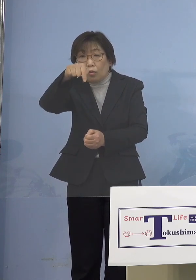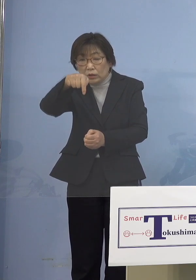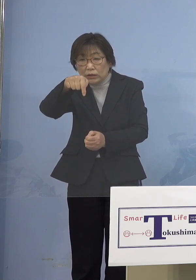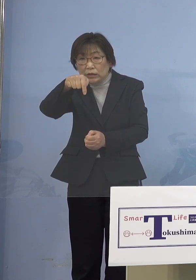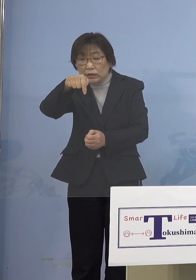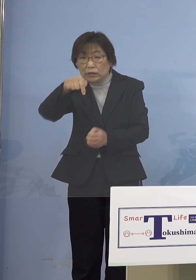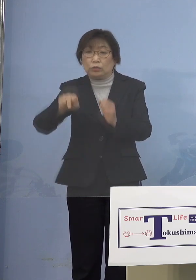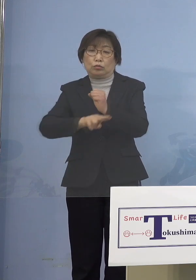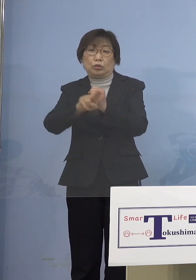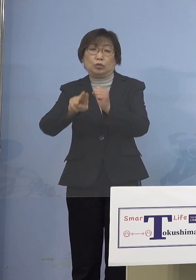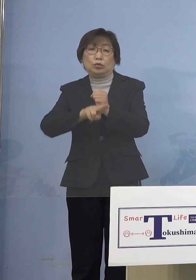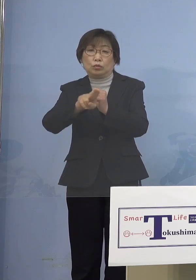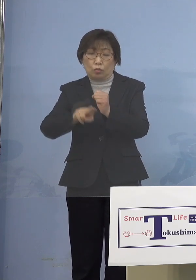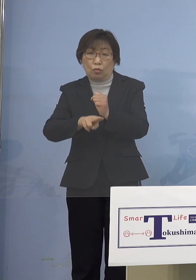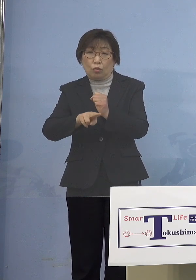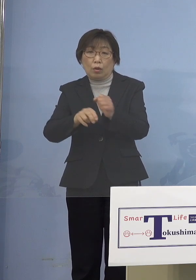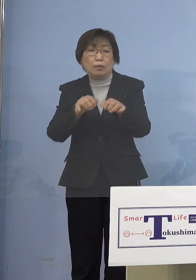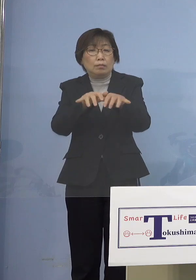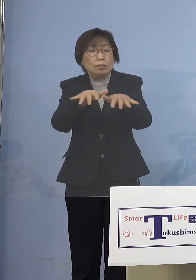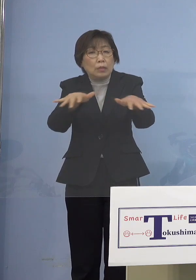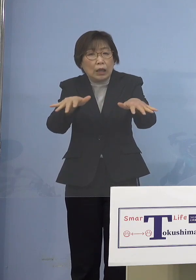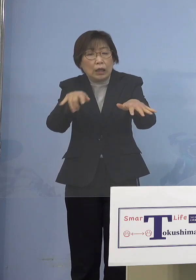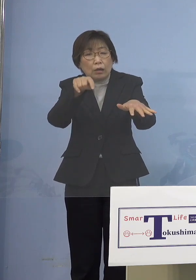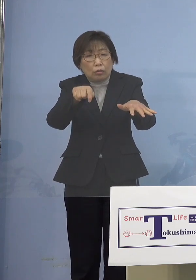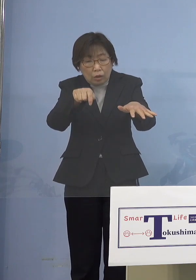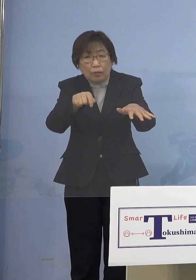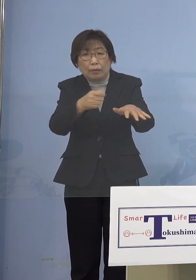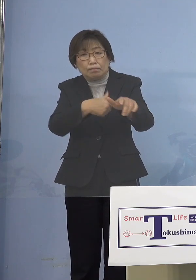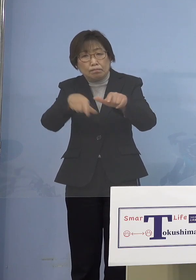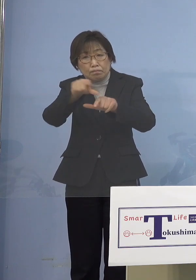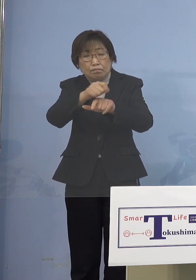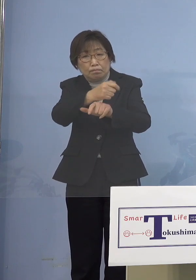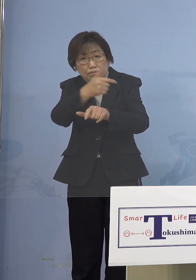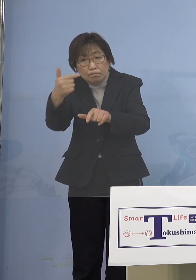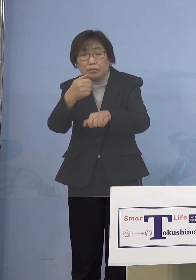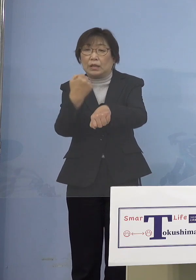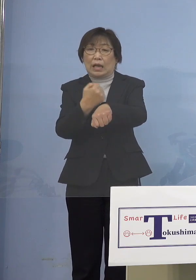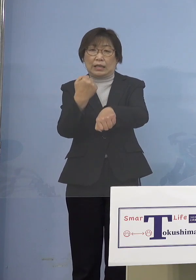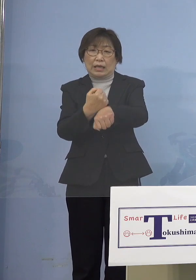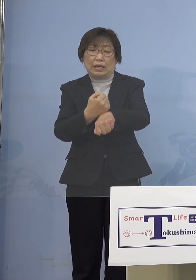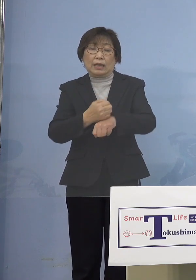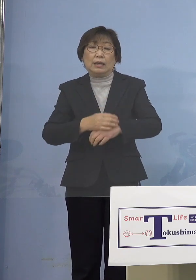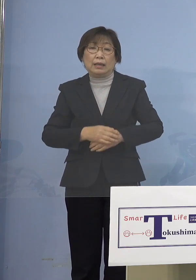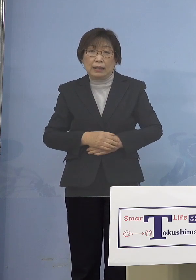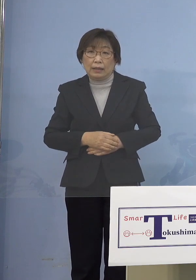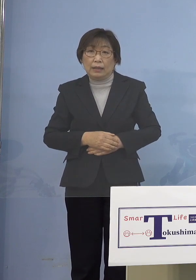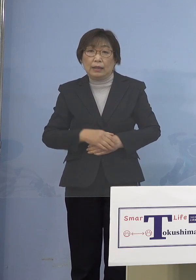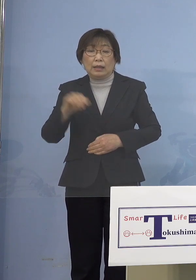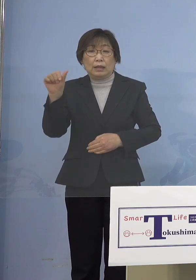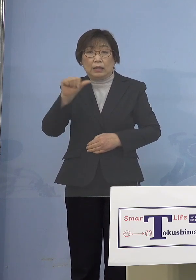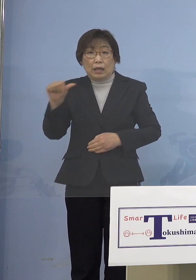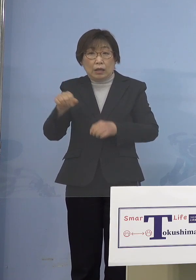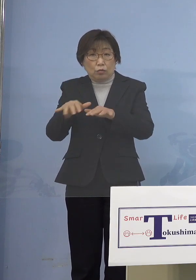こうなるとこれはちょっと大変なことに 確かに「第5波」までのように